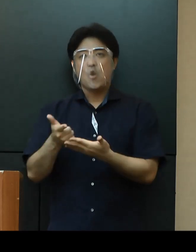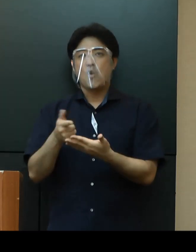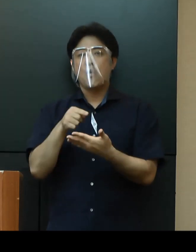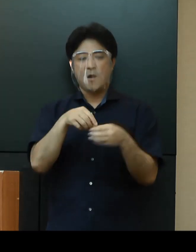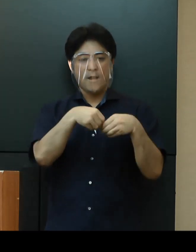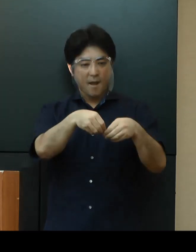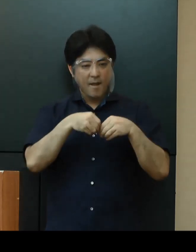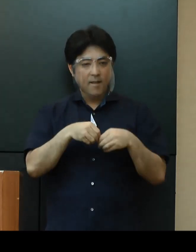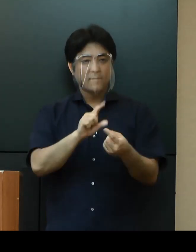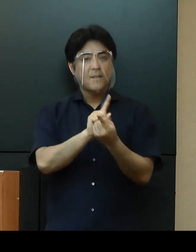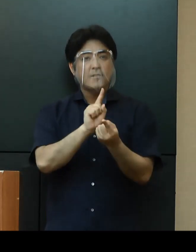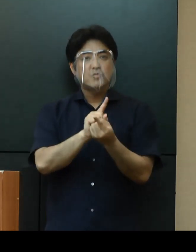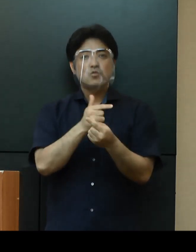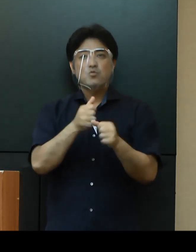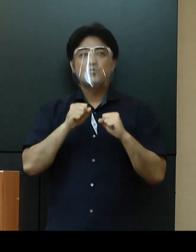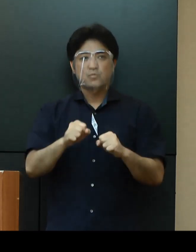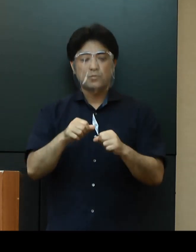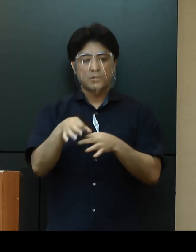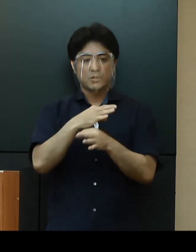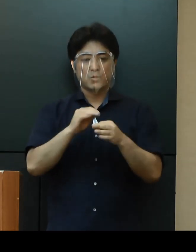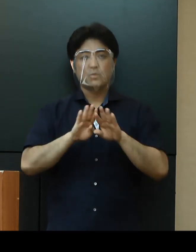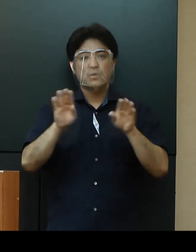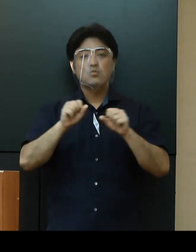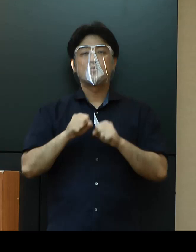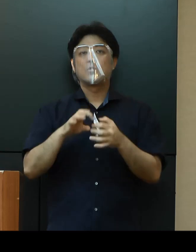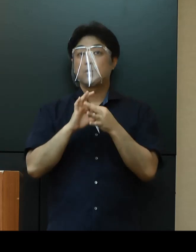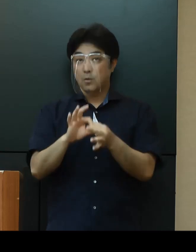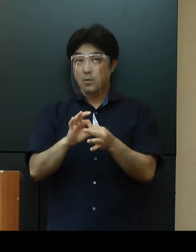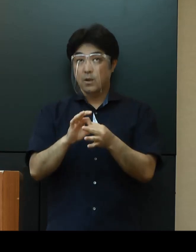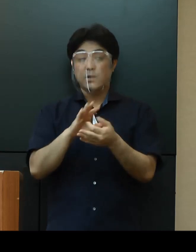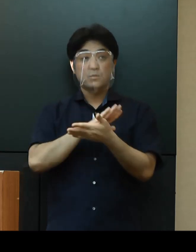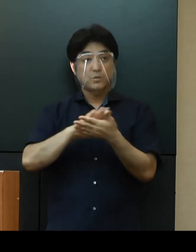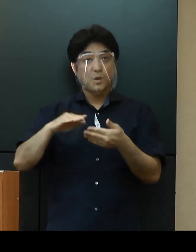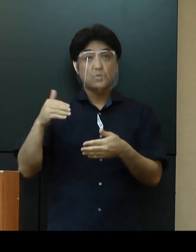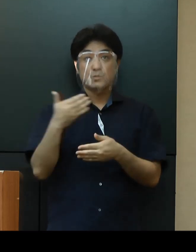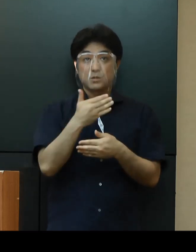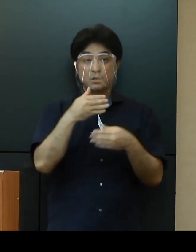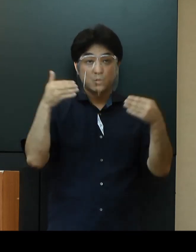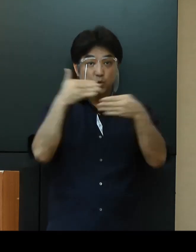事業を継続することとしており、美ら海水族館や首里城公園も含まれます